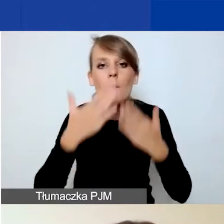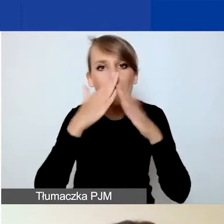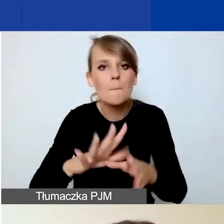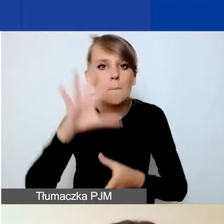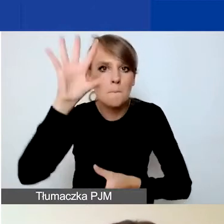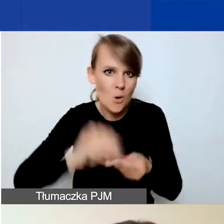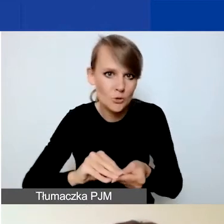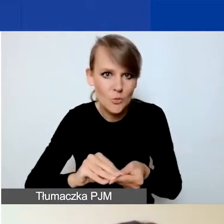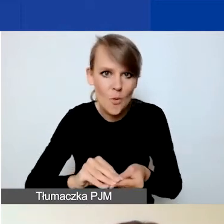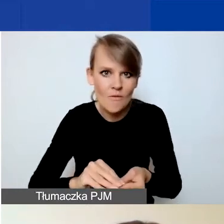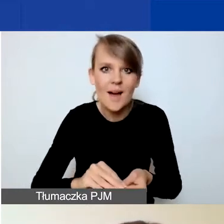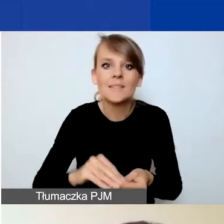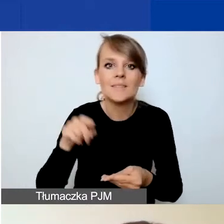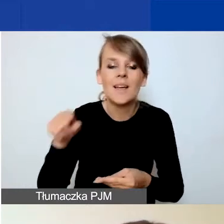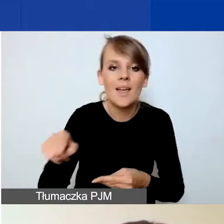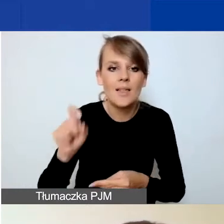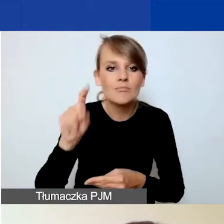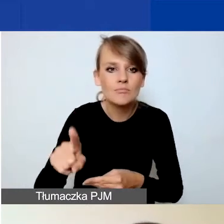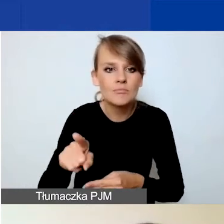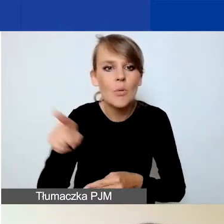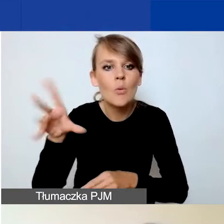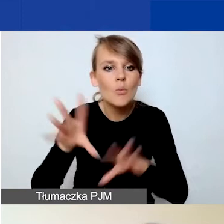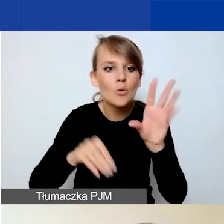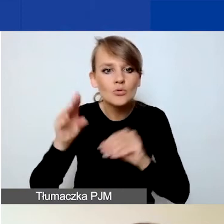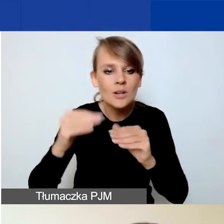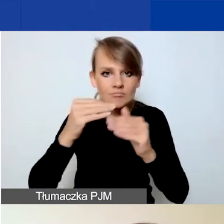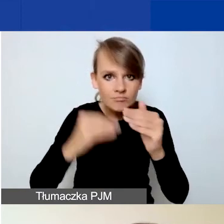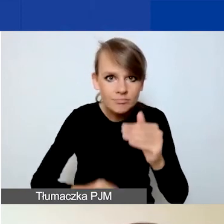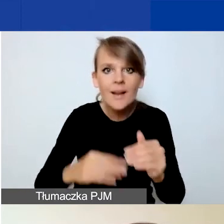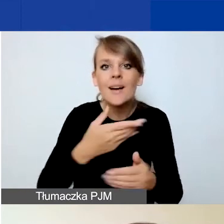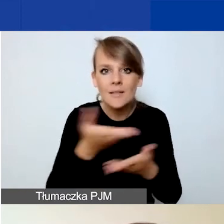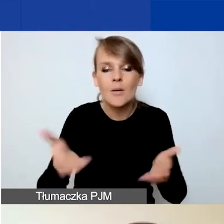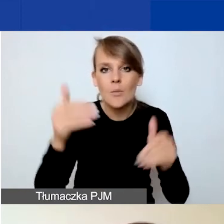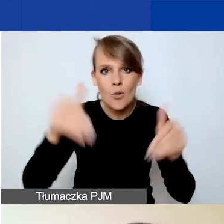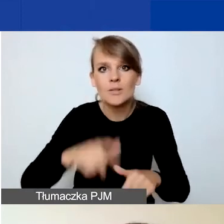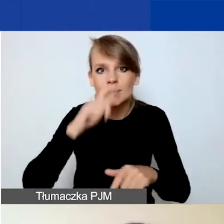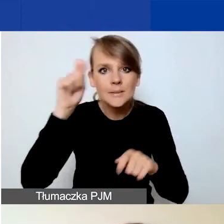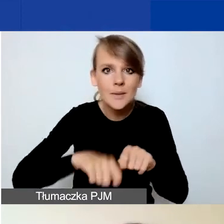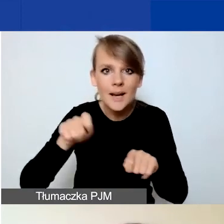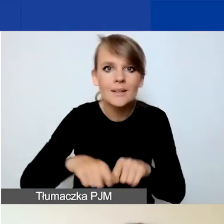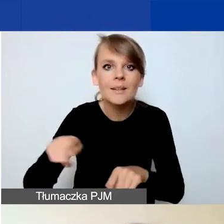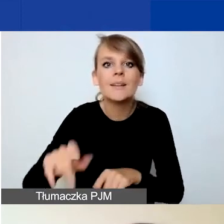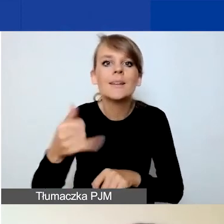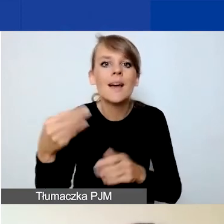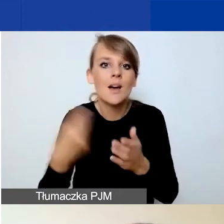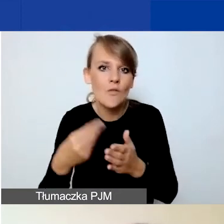które znajdziecie pod budżetem. Będziecie mogli sprawdzić, jaka kwota zostanie sfinansowana z grantu.